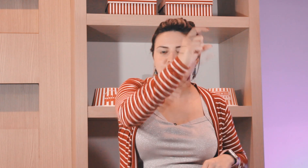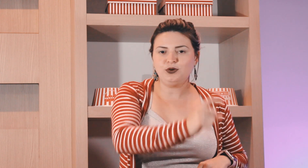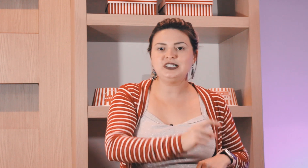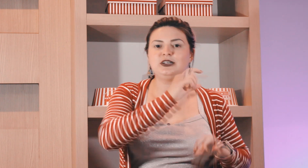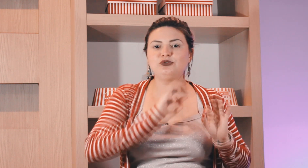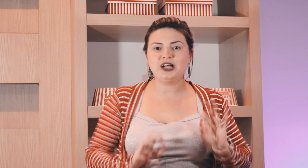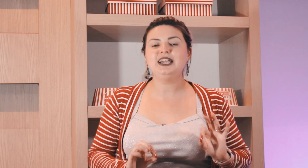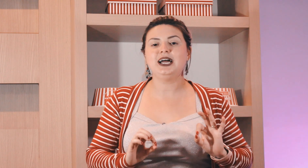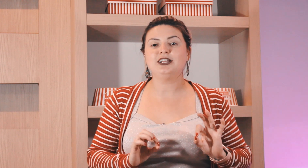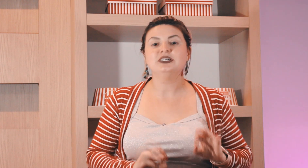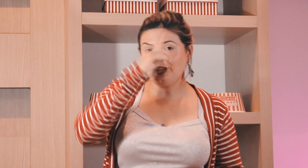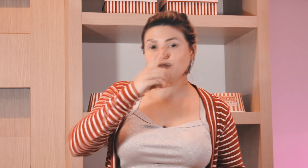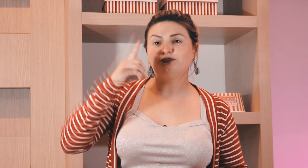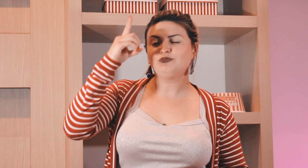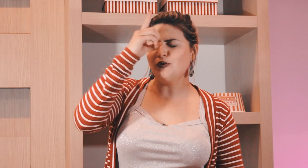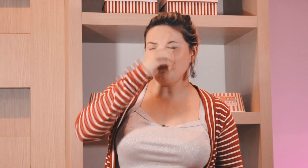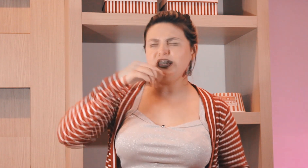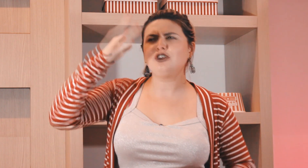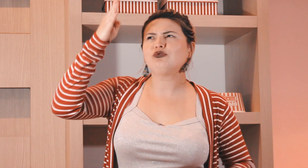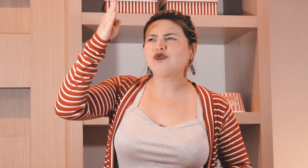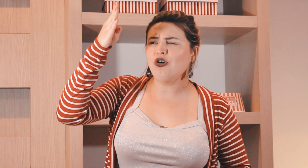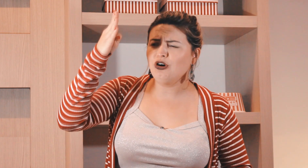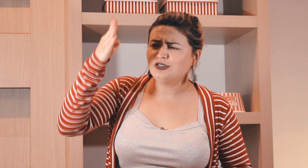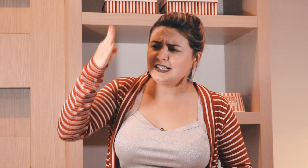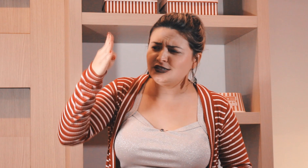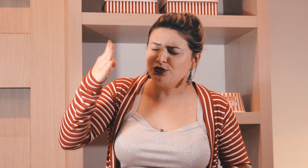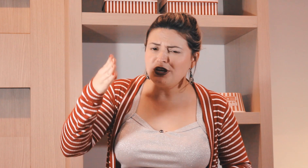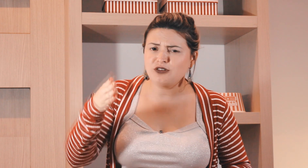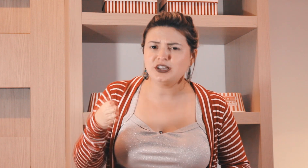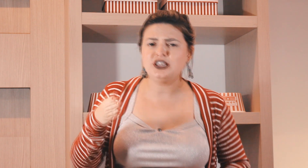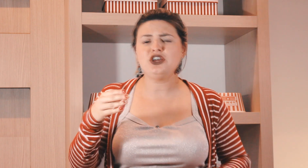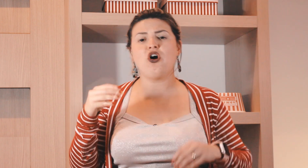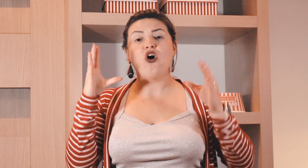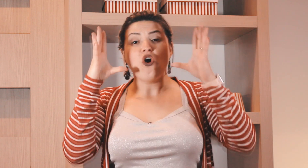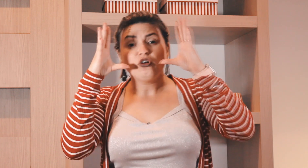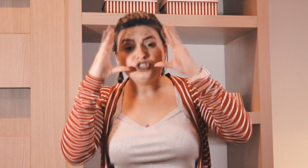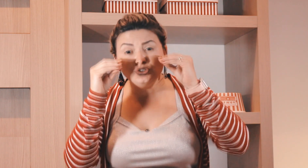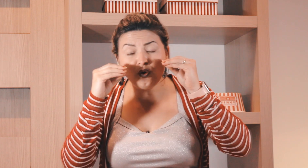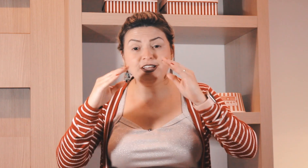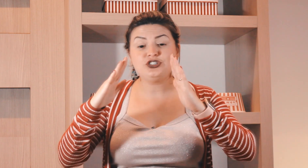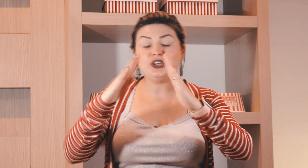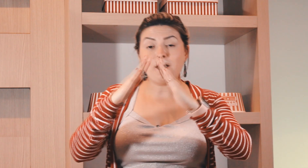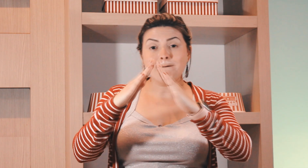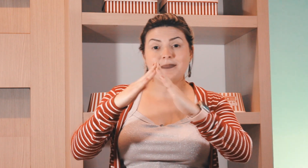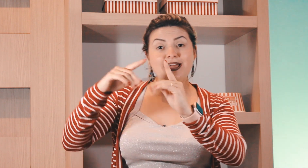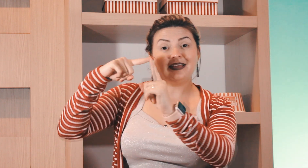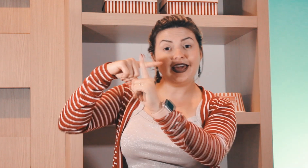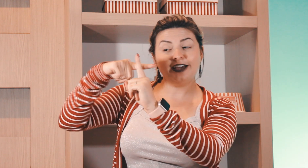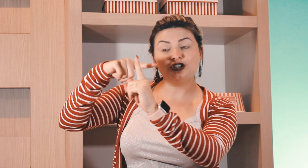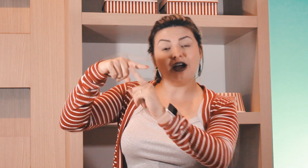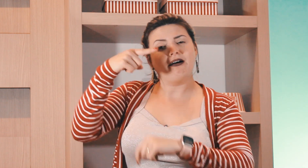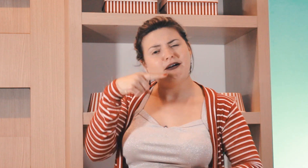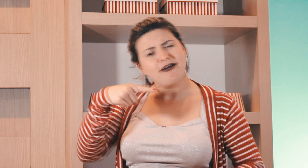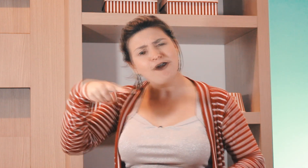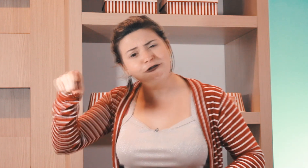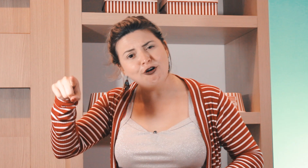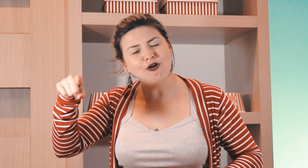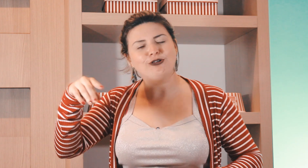terça posição do calendário então domingo todos esses domingo aqui ó de noite, para igreja eu vou.